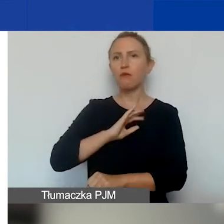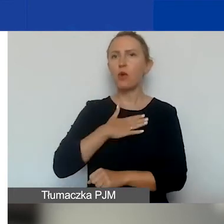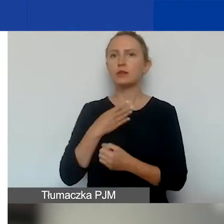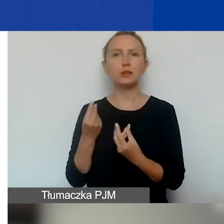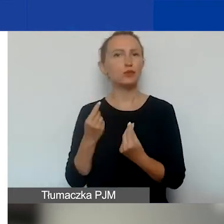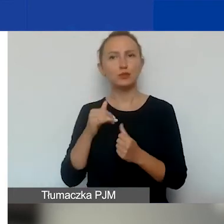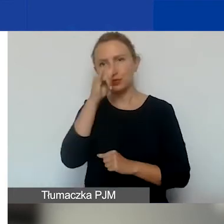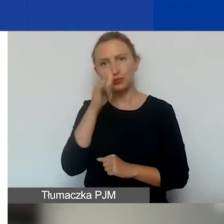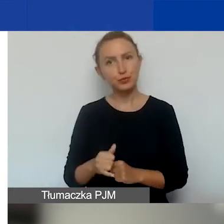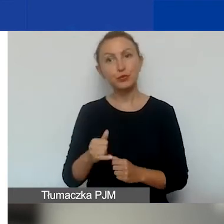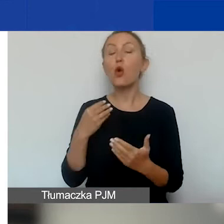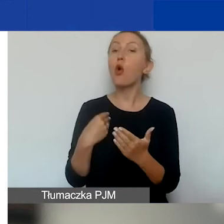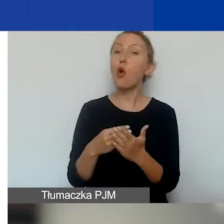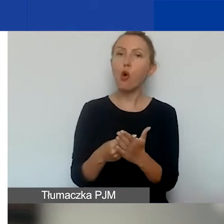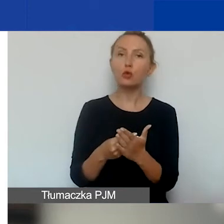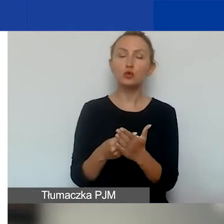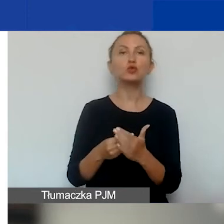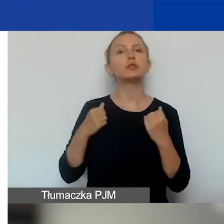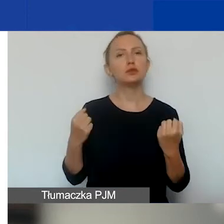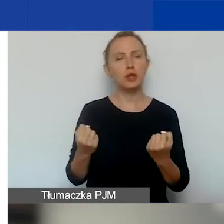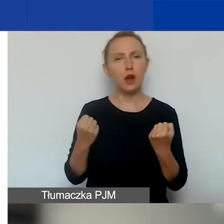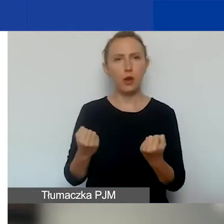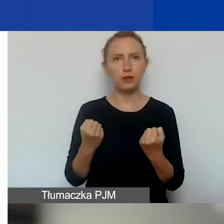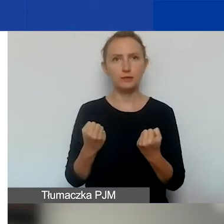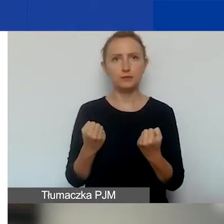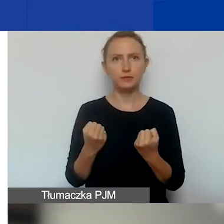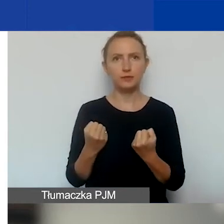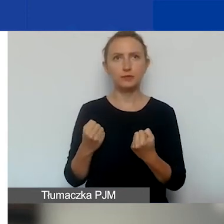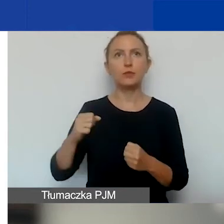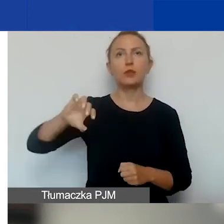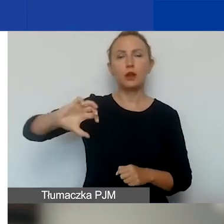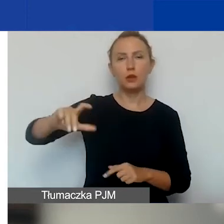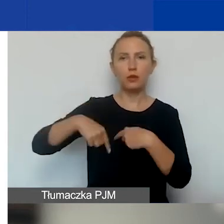Koszty działań, które ta grupa wykonuje,